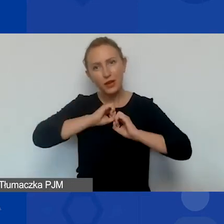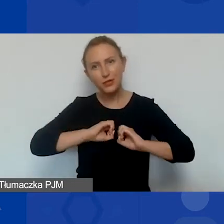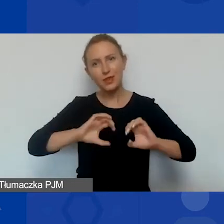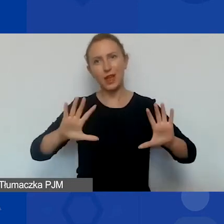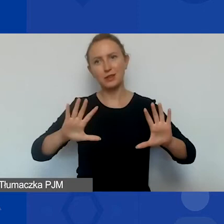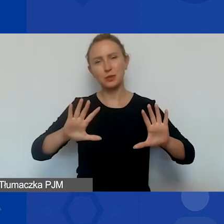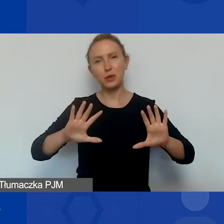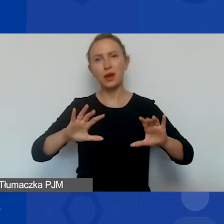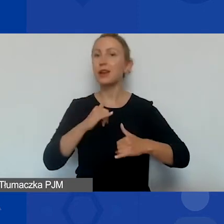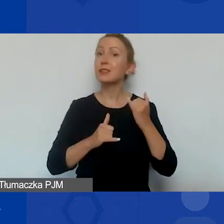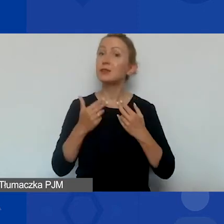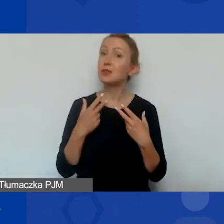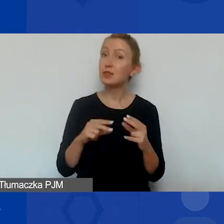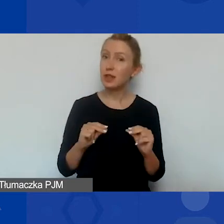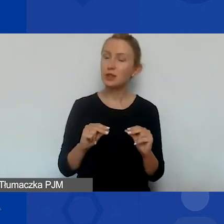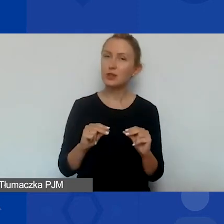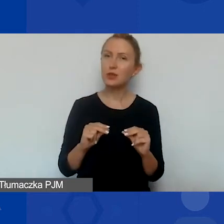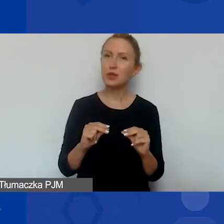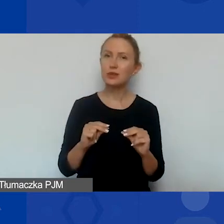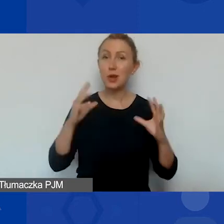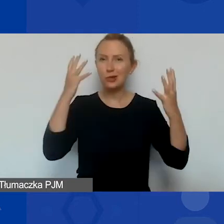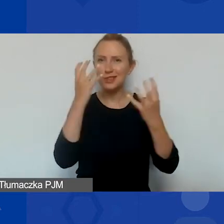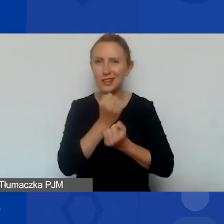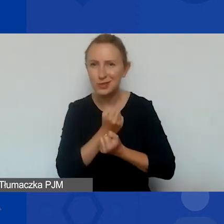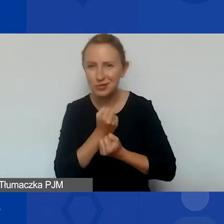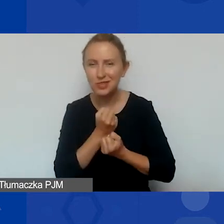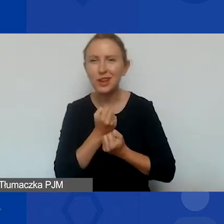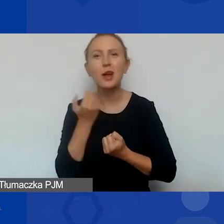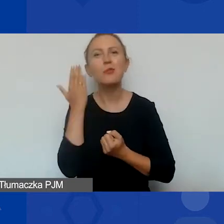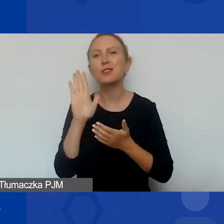a jeśli nie rozjaśniłam, tylko zaciemniłam obraz, to bardzo przepraszam